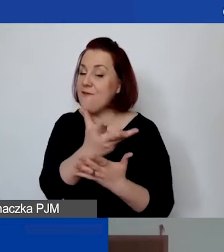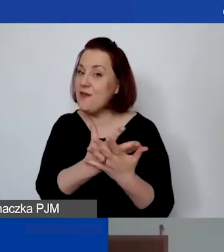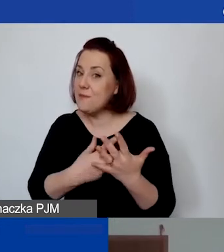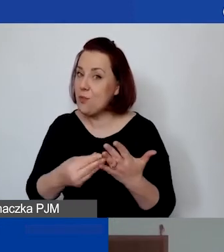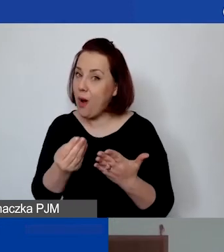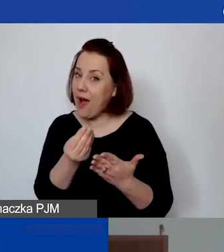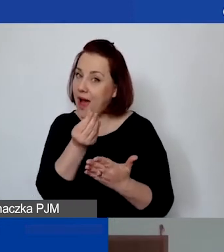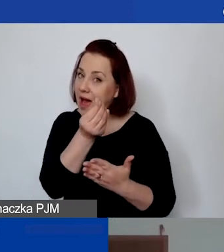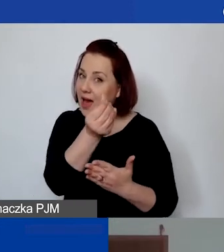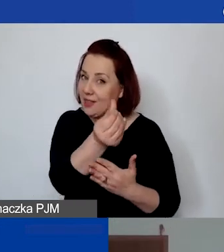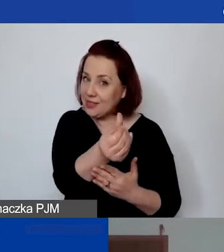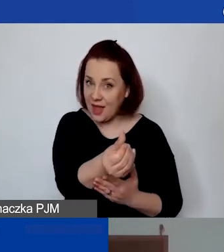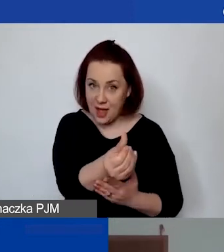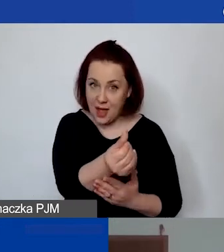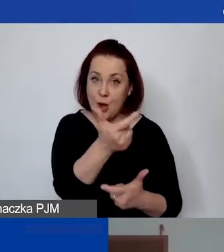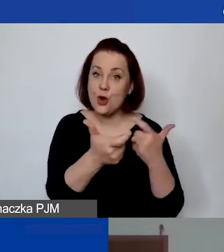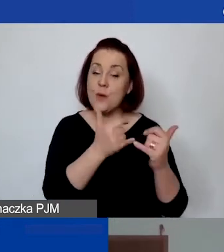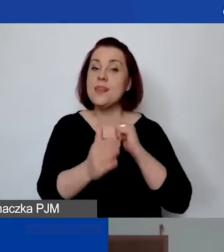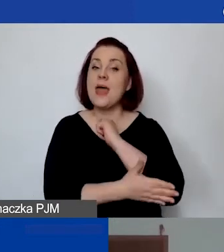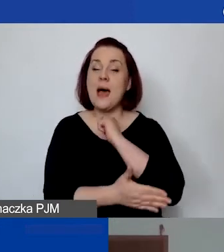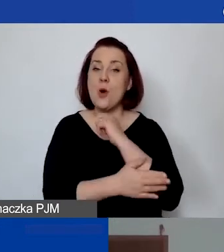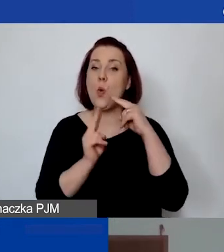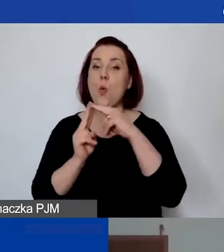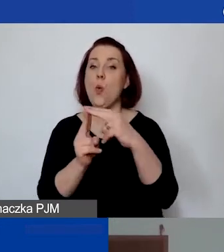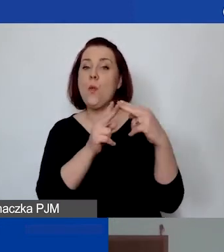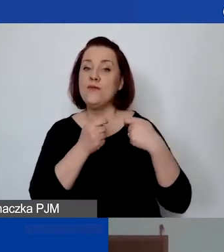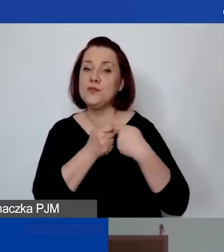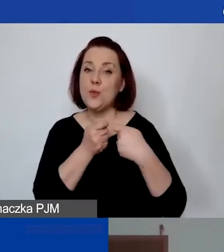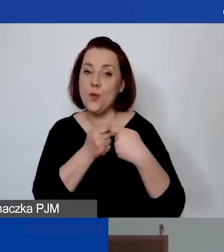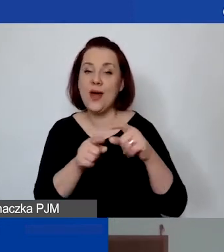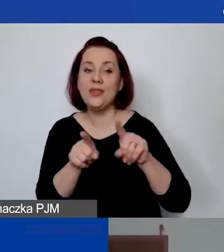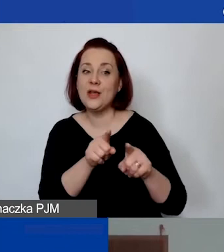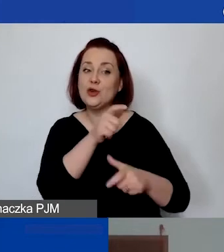jest dokonywana wtedy na podstawie umowy o współpracę czy świadczenia usług w sposób regularny,